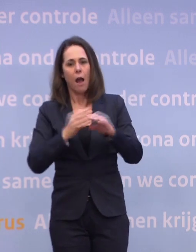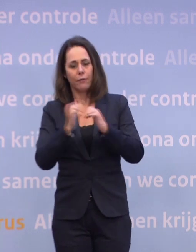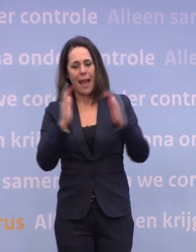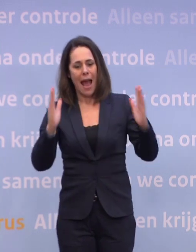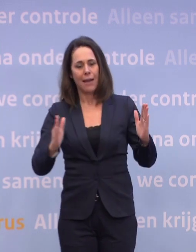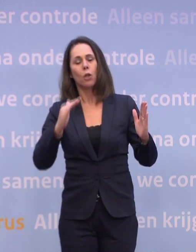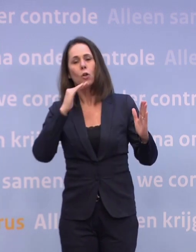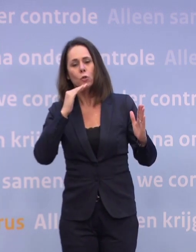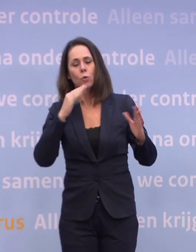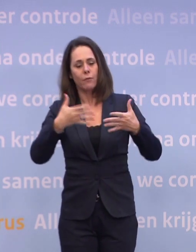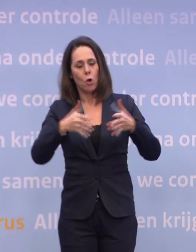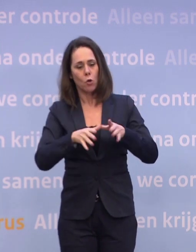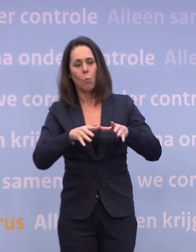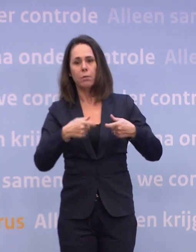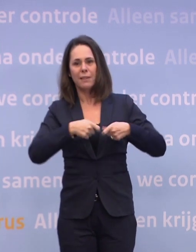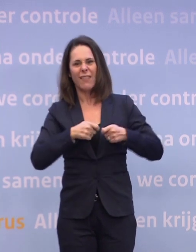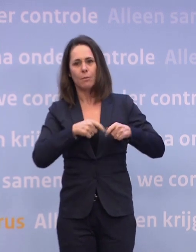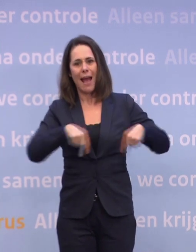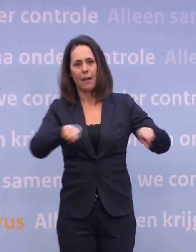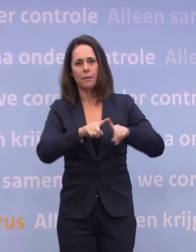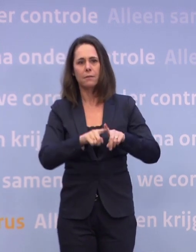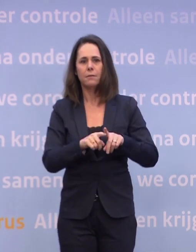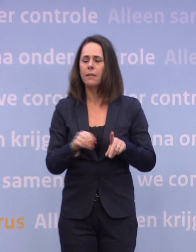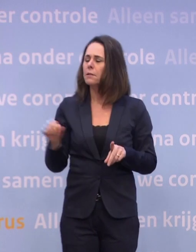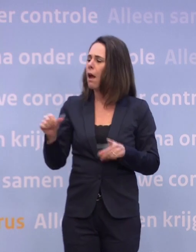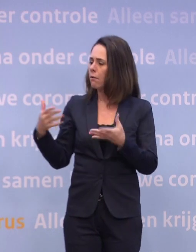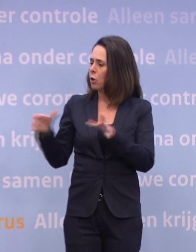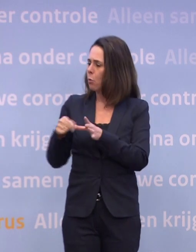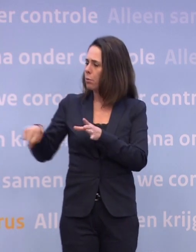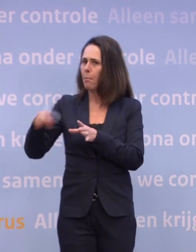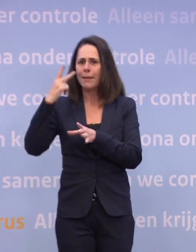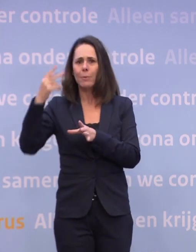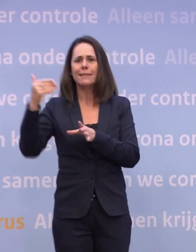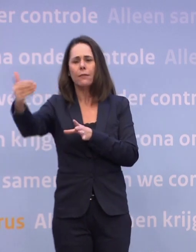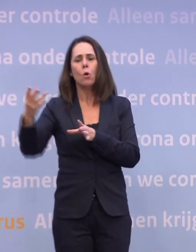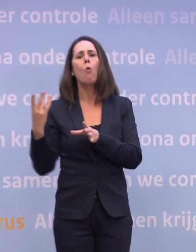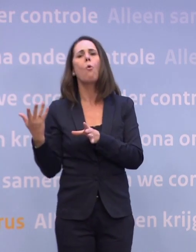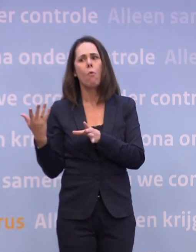Wat is het perspectief voor die andere 10, 11 miljoen Nederlanders... ...als u bezig bent de meest kwetsbaren te vaccineren?